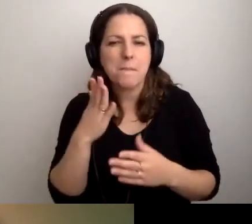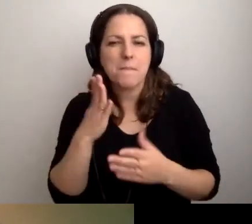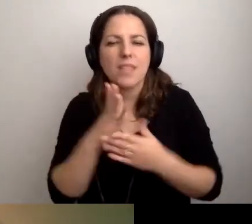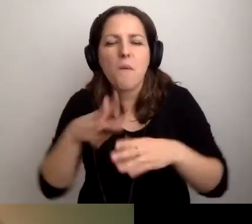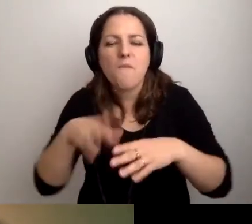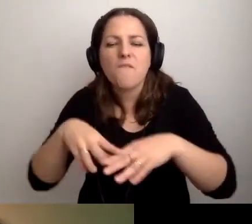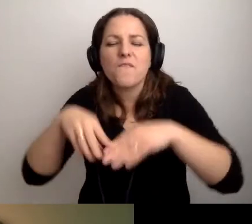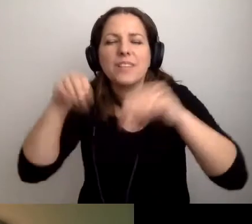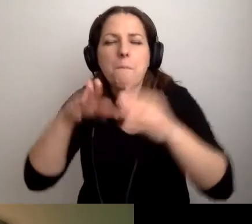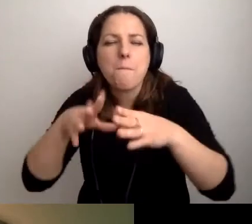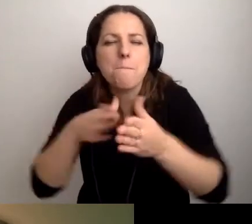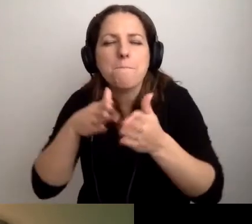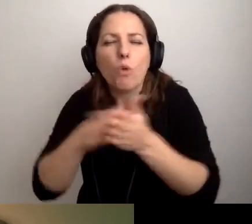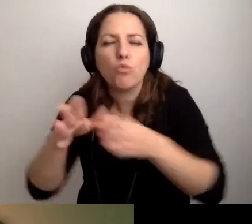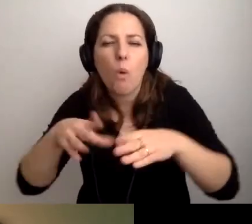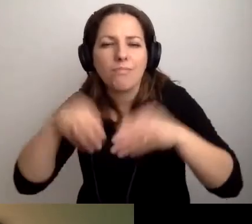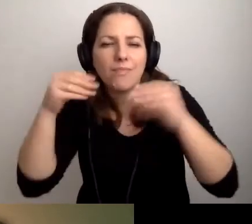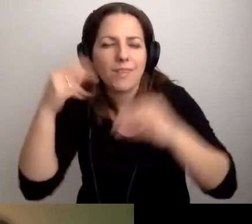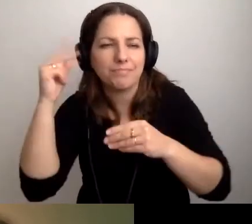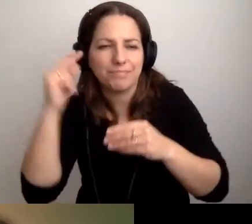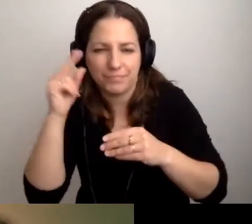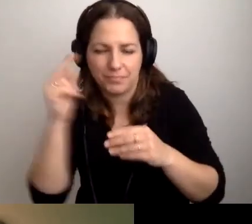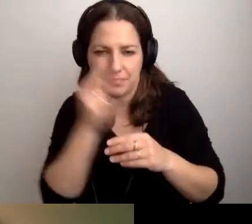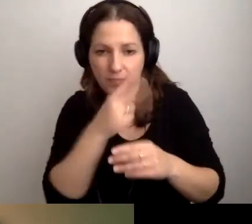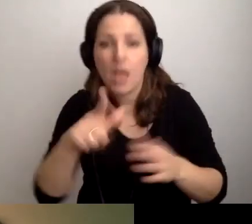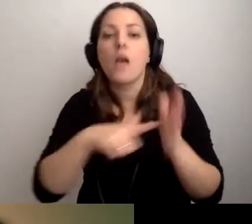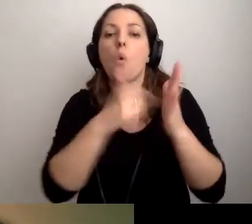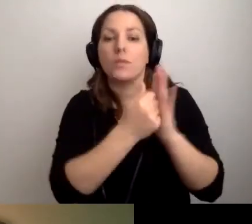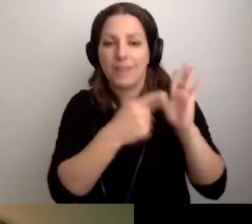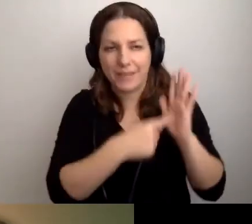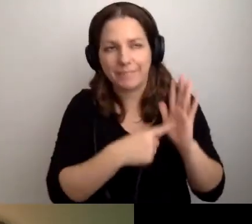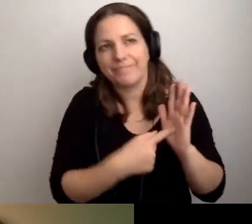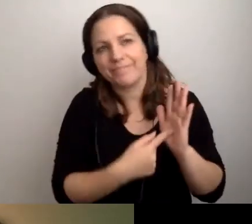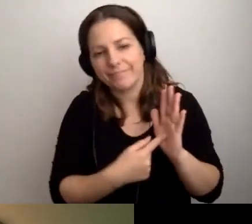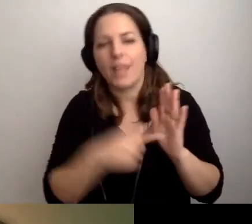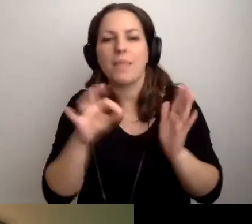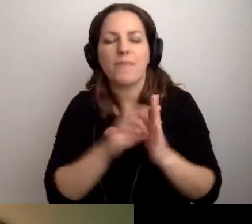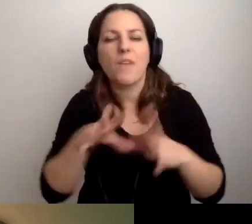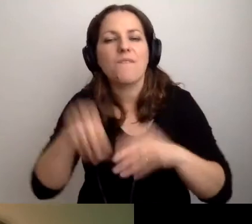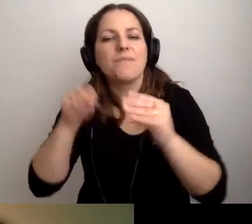Oczywiście zgodnie z ustawą trzeba by go nagrać w studiu.